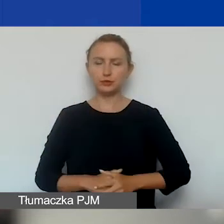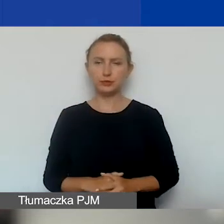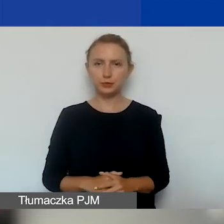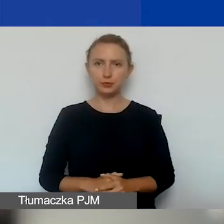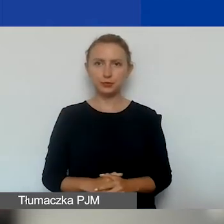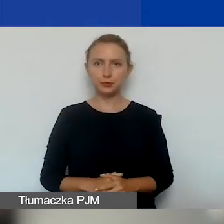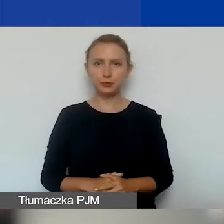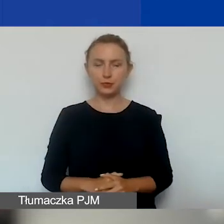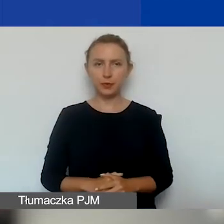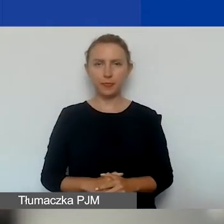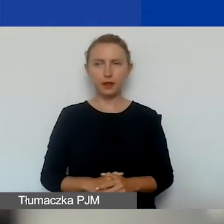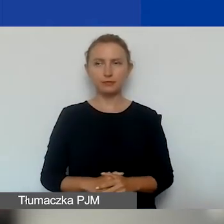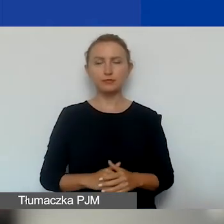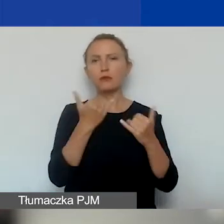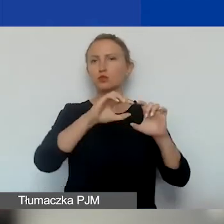w różnym rozłożeniu między obszary.